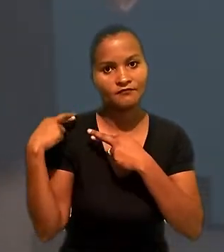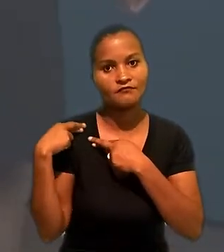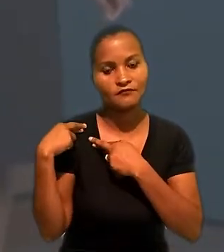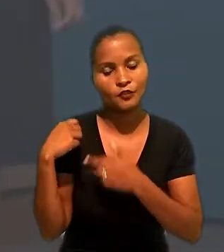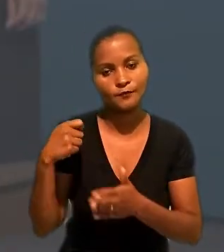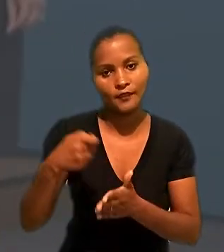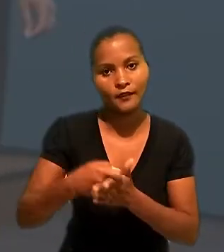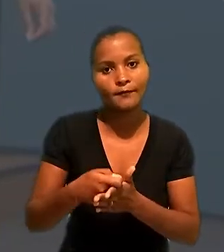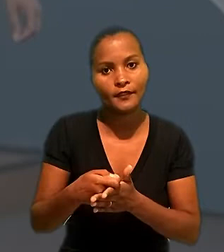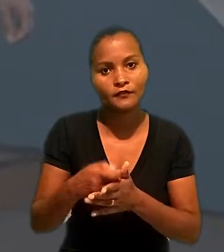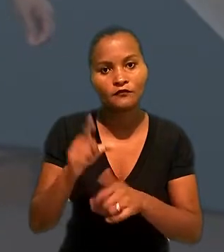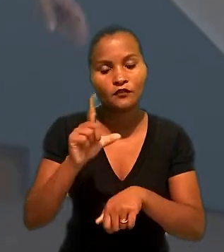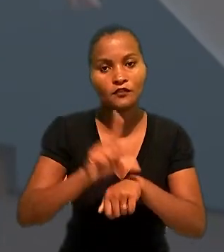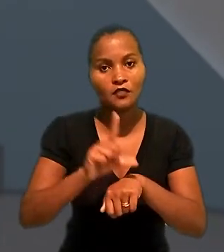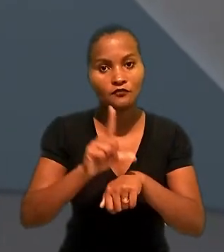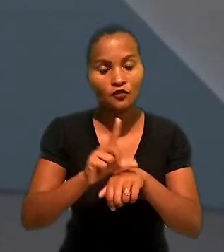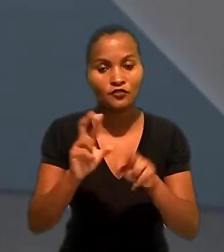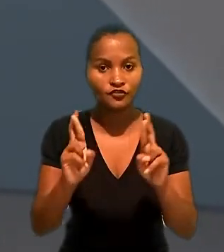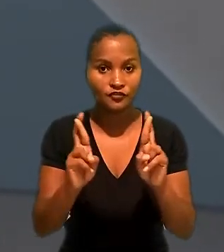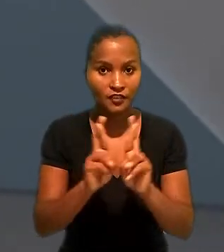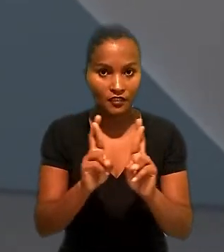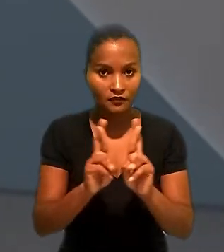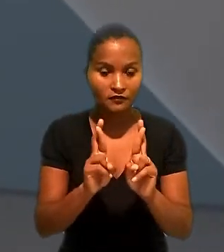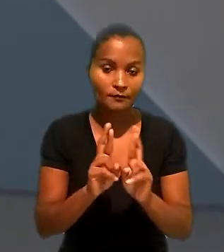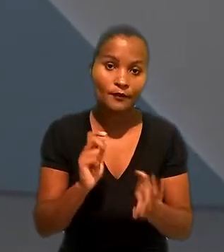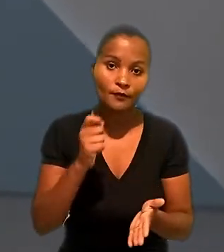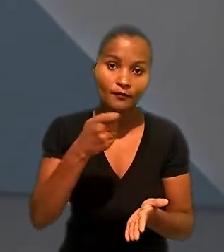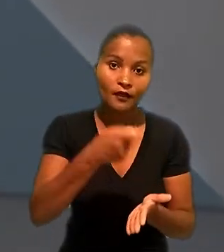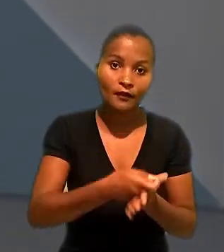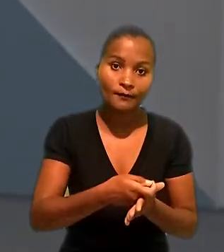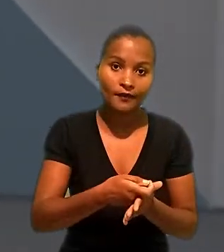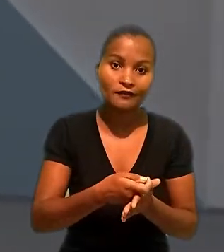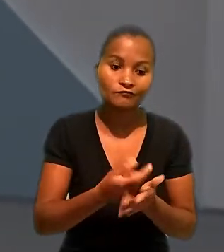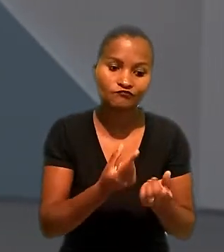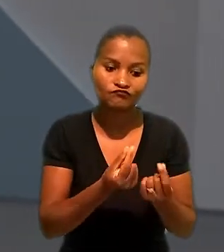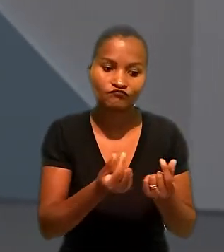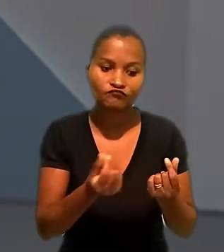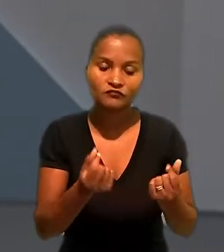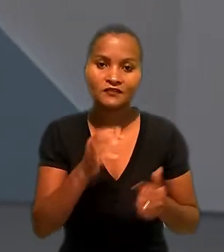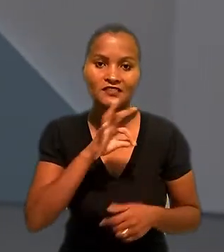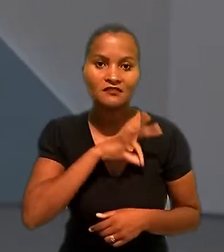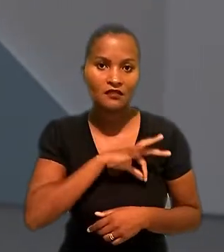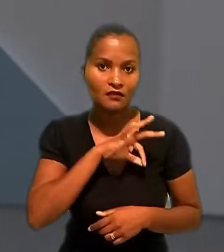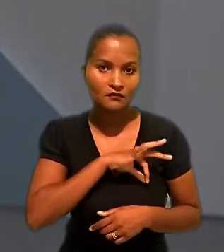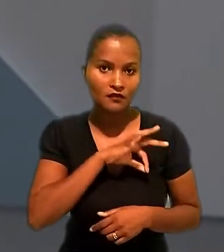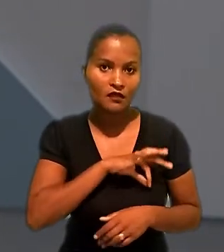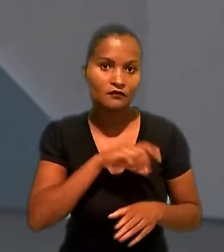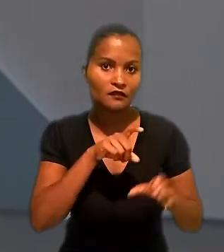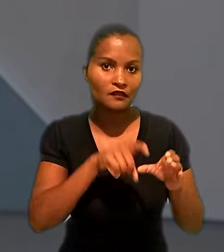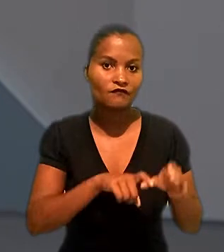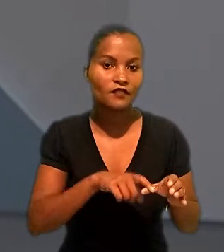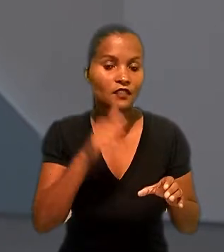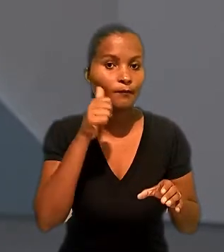subsidiária das lojas Renner pelo pagamento de verbas salariais devidas a uma industriária,